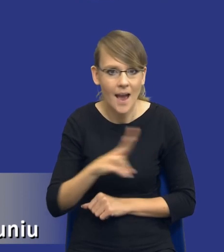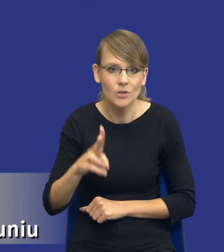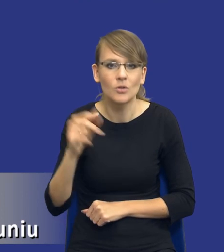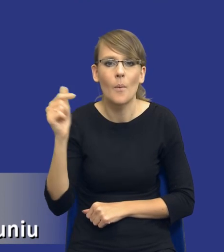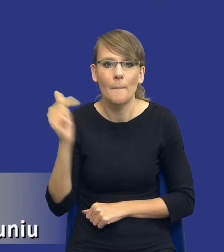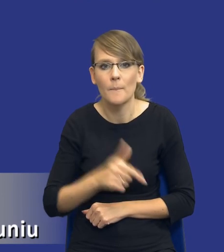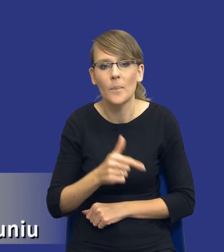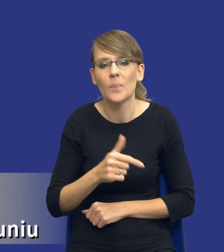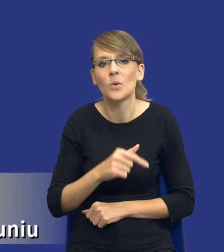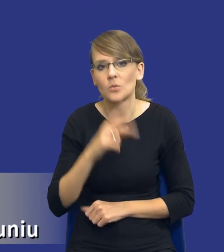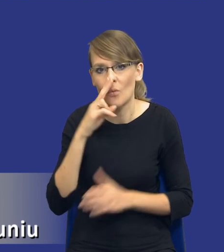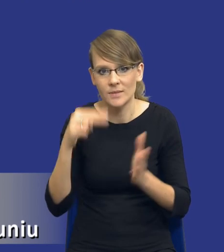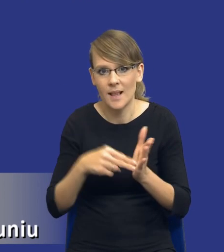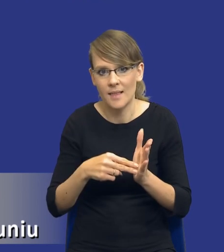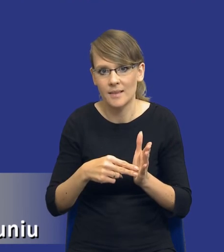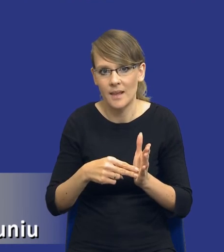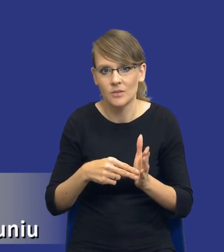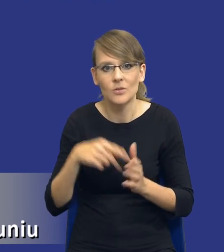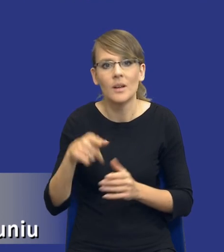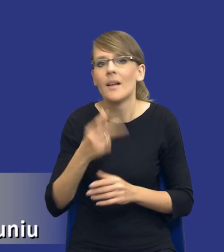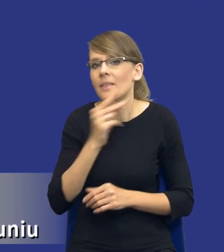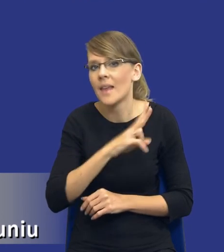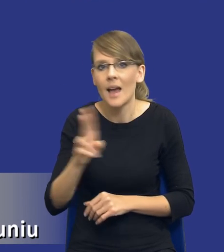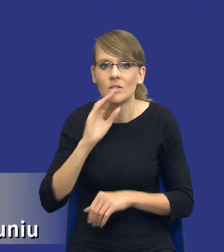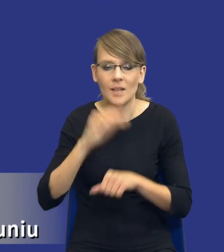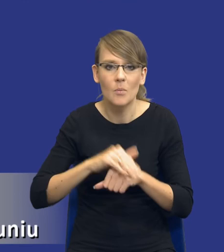musi uwzględniać tego typu aspekty. Bo po prostu nie każde zamówienie